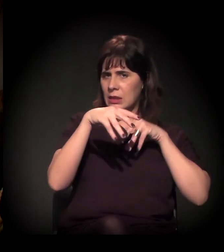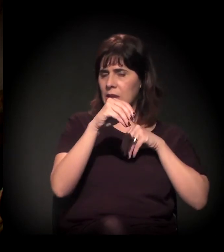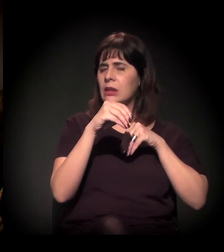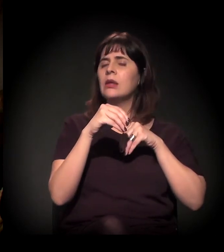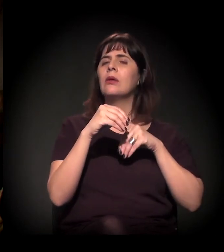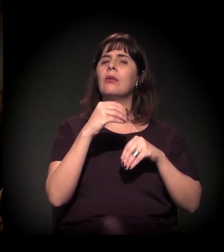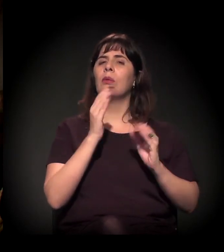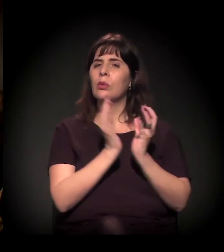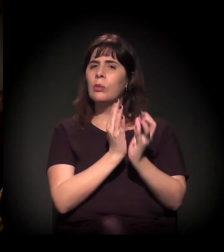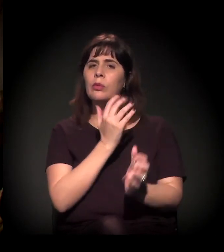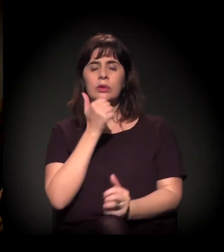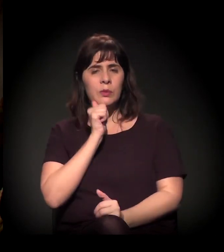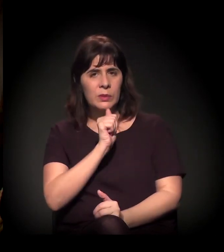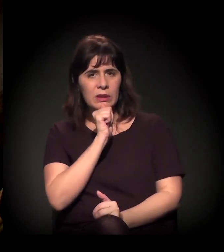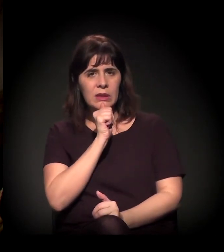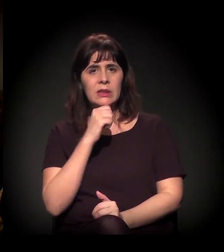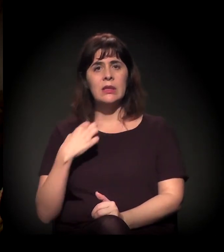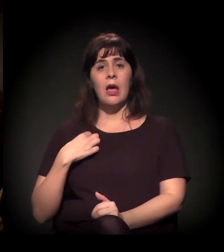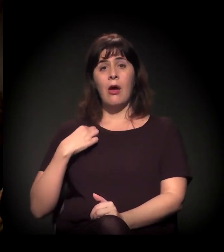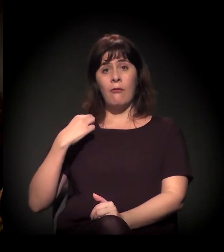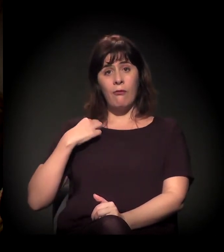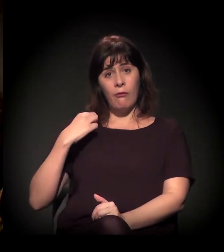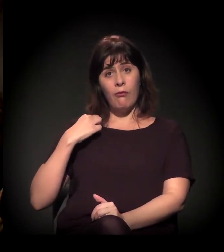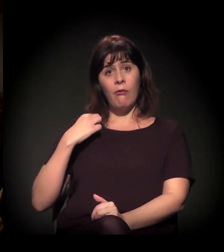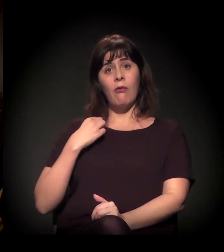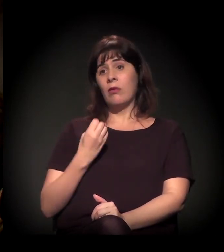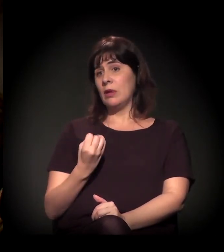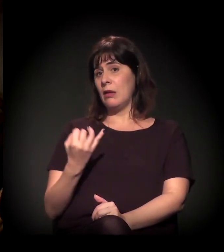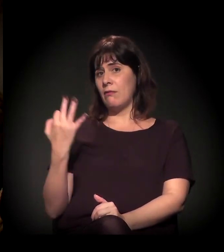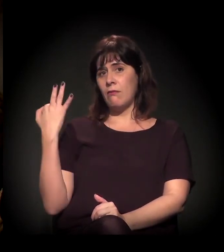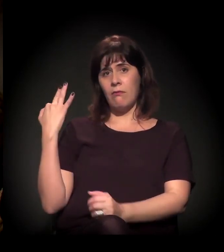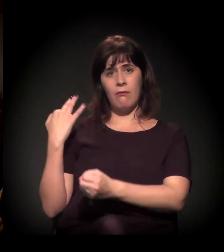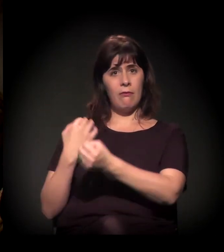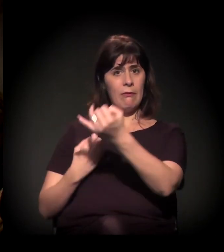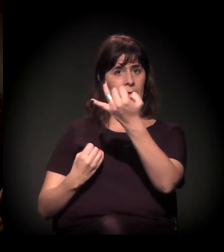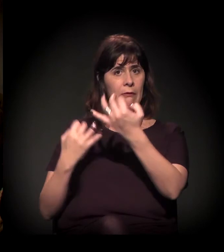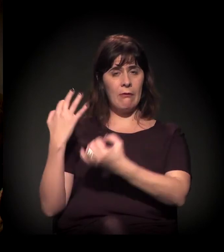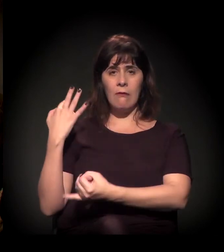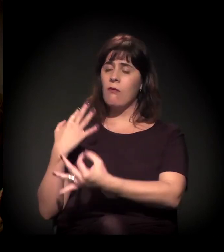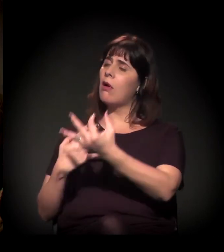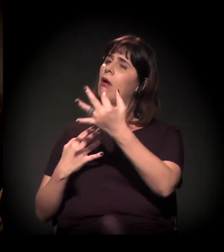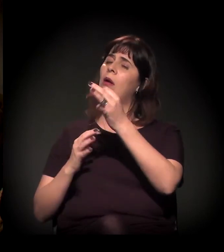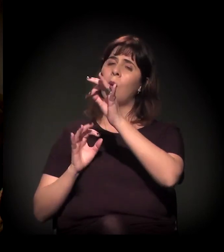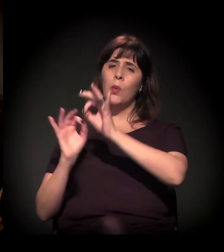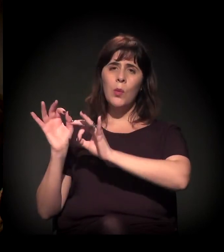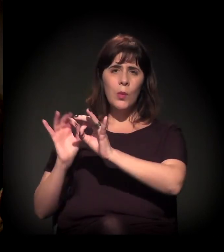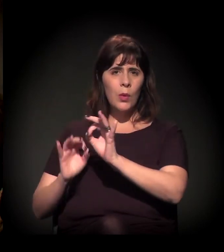que está se formando com número de voluntários crescente em torno das ações sociais organizadas.